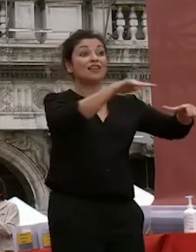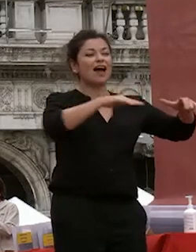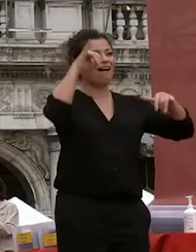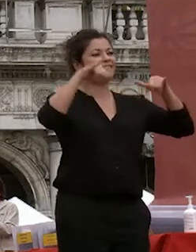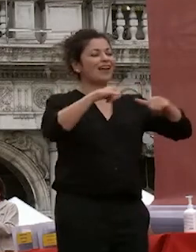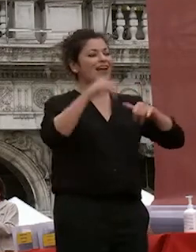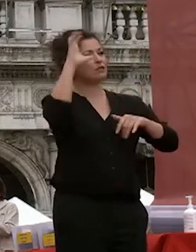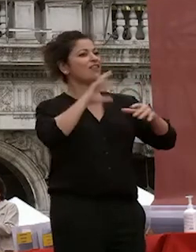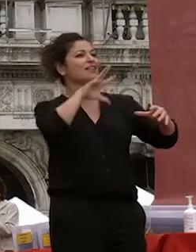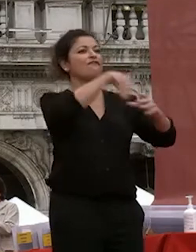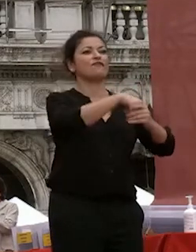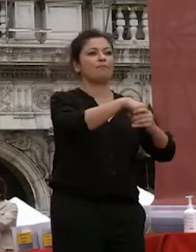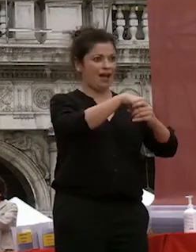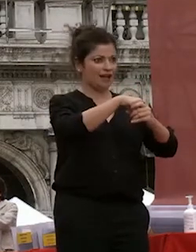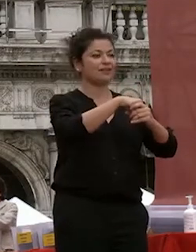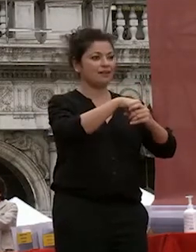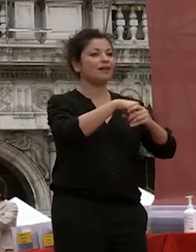città contribuiamo in modo importante e